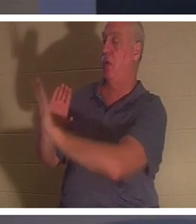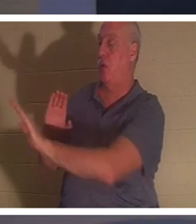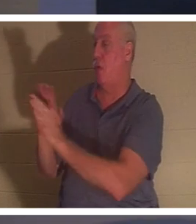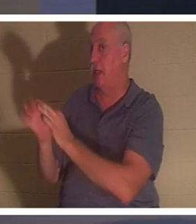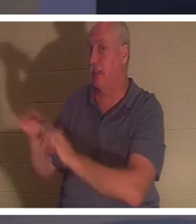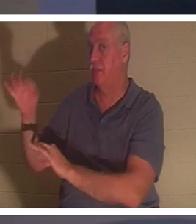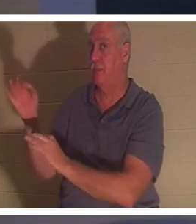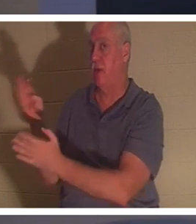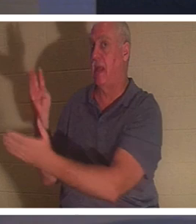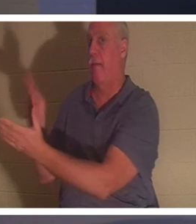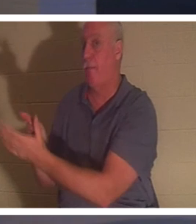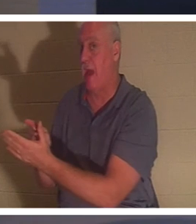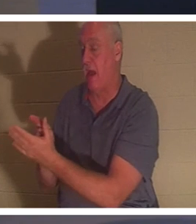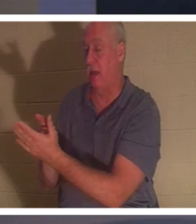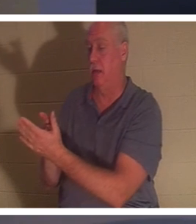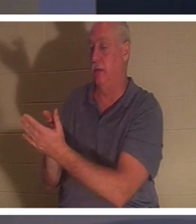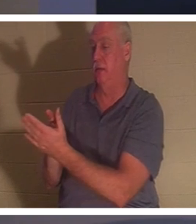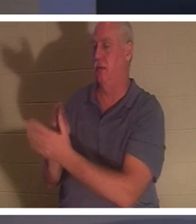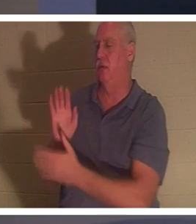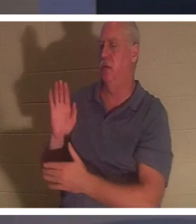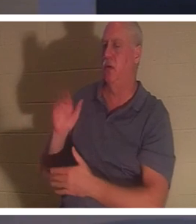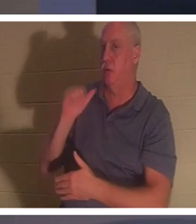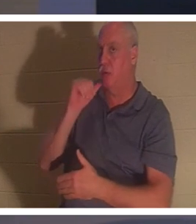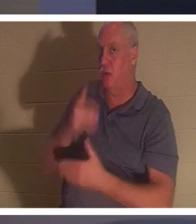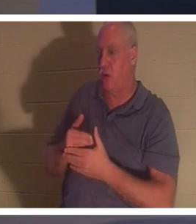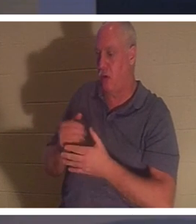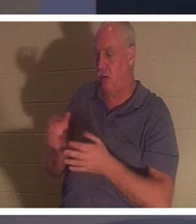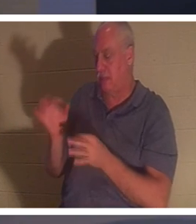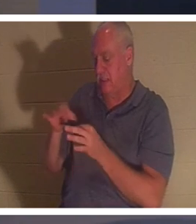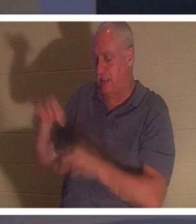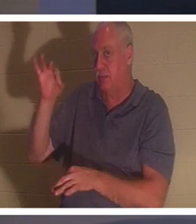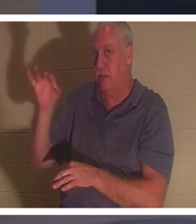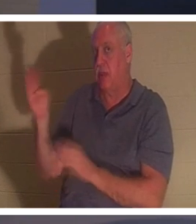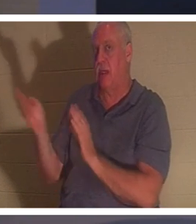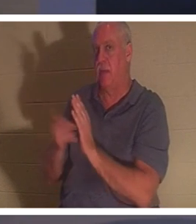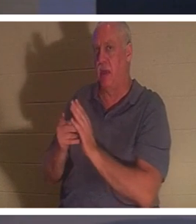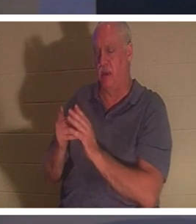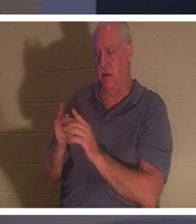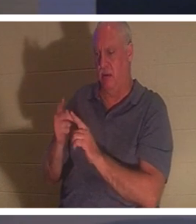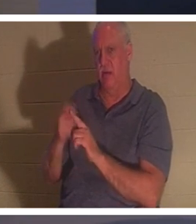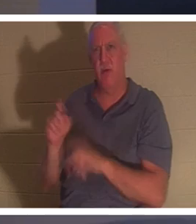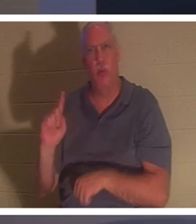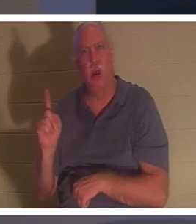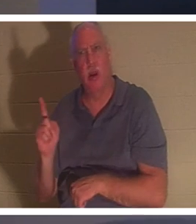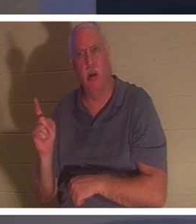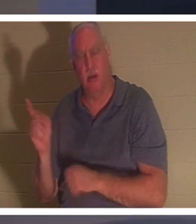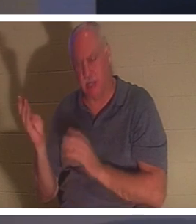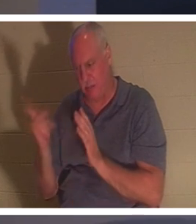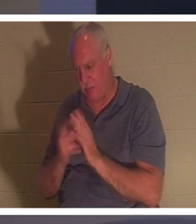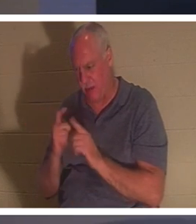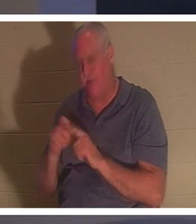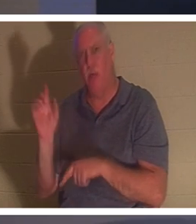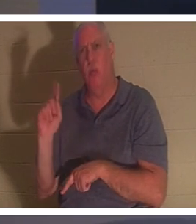कभी उस पर ध्यान दिया? उसकी आत्मा लौट आई। कहाँ से लौटे? "उसकी आत्मा लौट आई और वह तुरंत